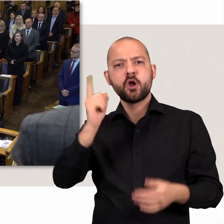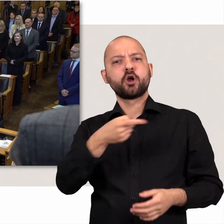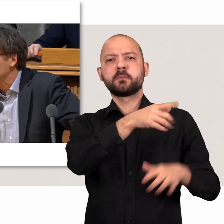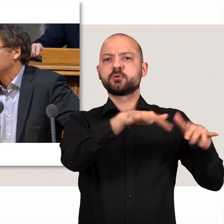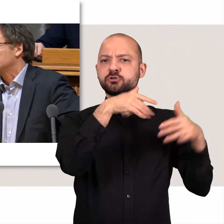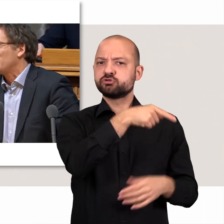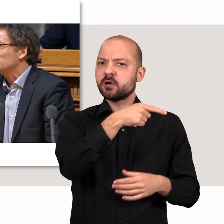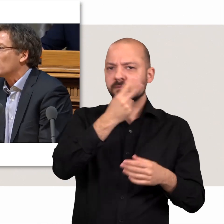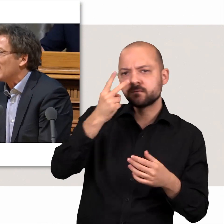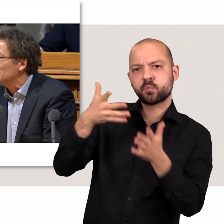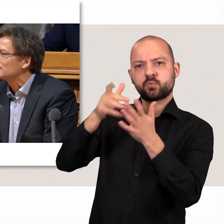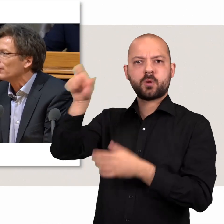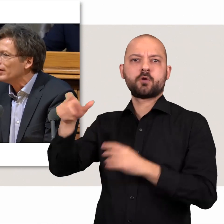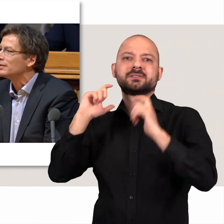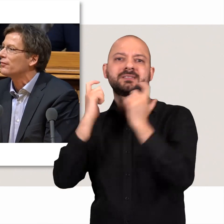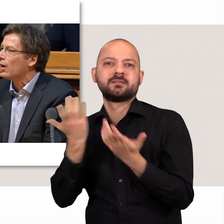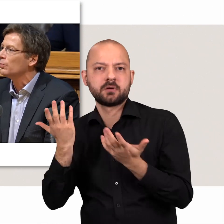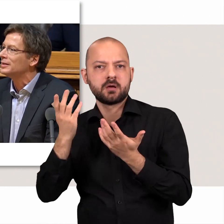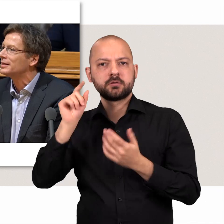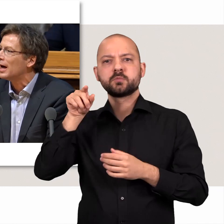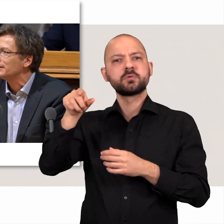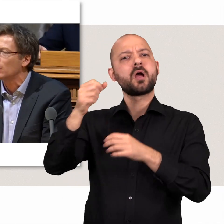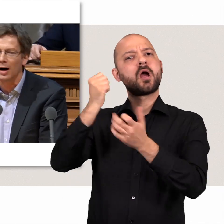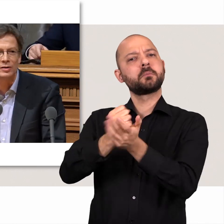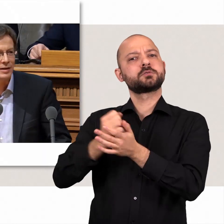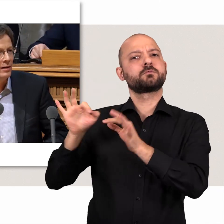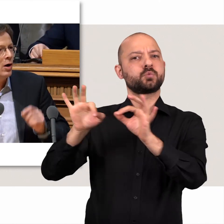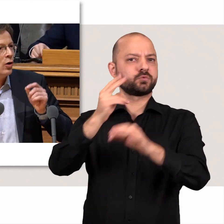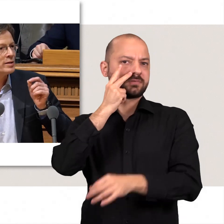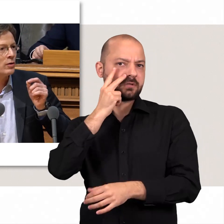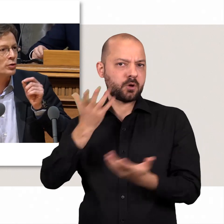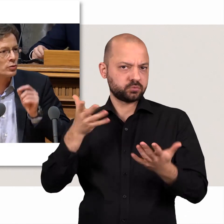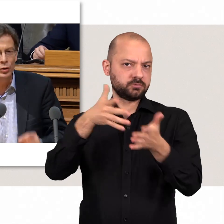Außerdem kontrolliert die Bürgerschaft den Senat und somit die Amtsführung der Regierung.